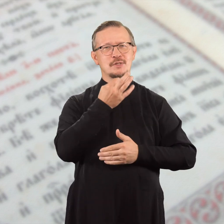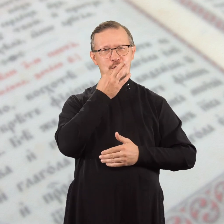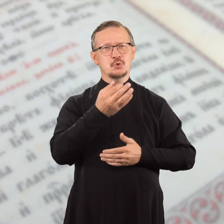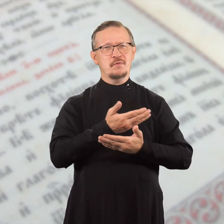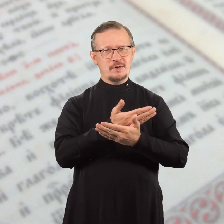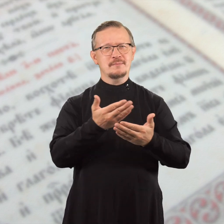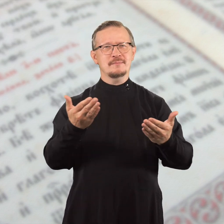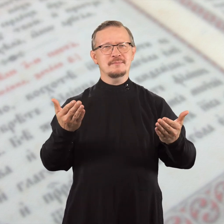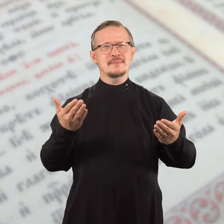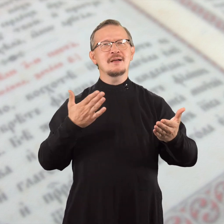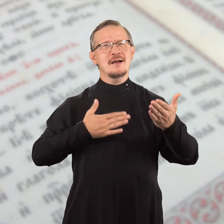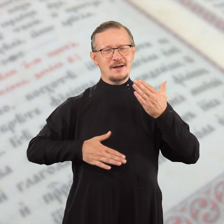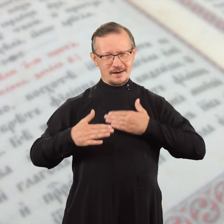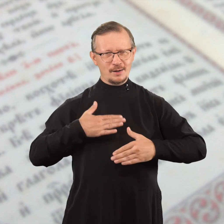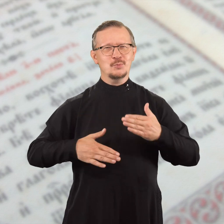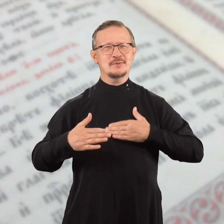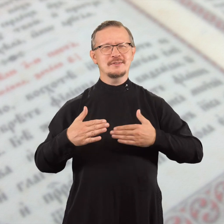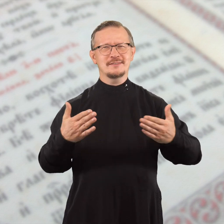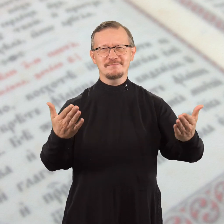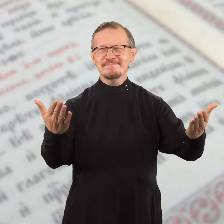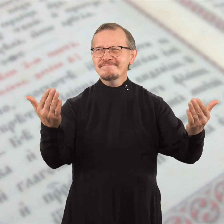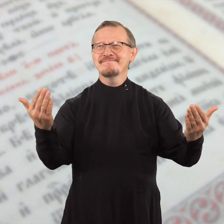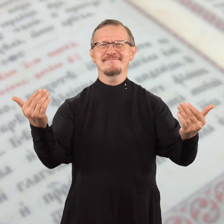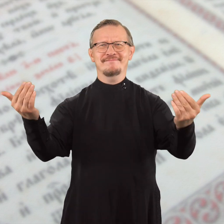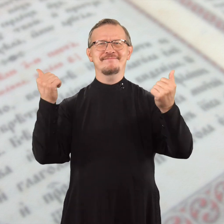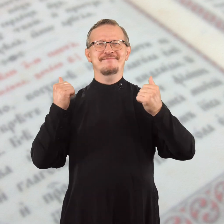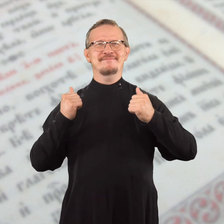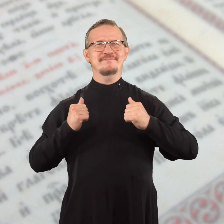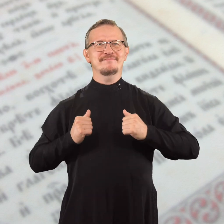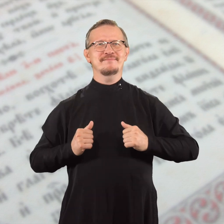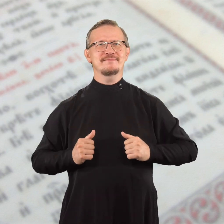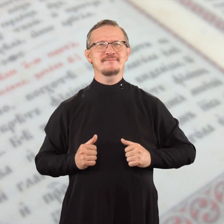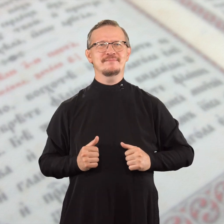и снова говорю вам: радуйтесь!